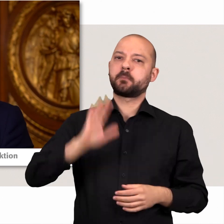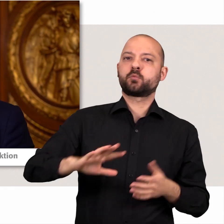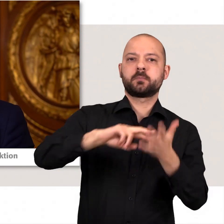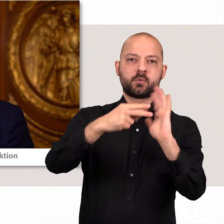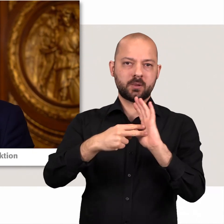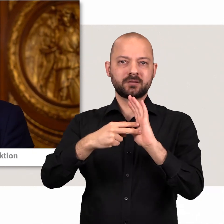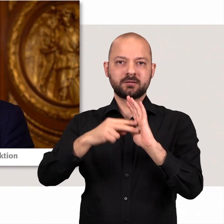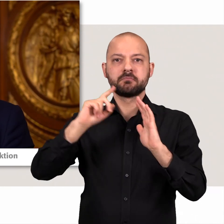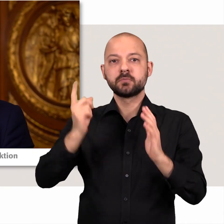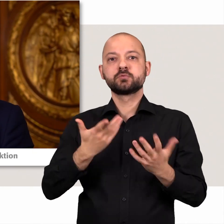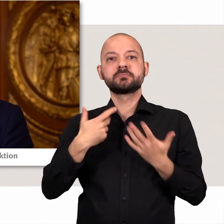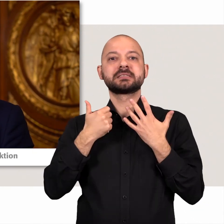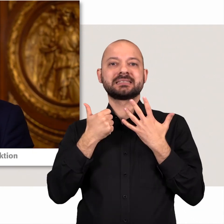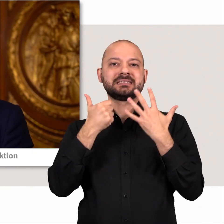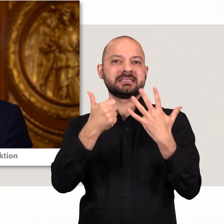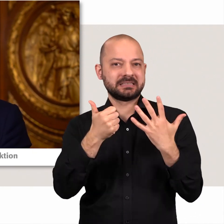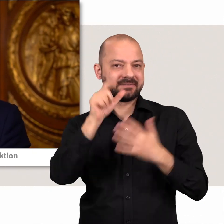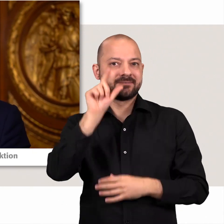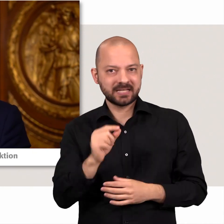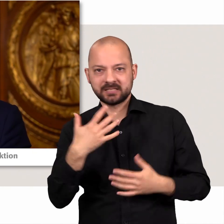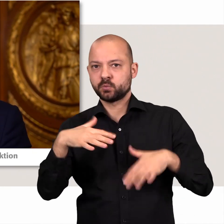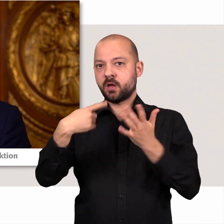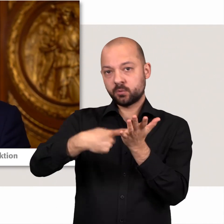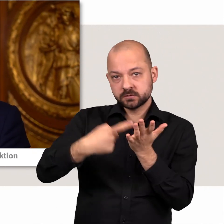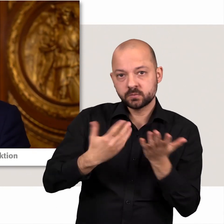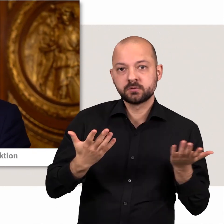auch wenn dies mit sechs Abgeordneten mitunter eine Herausforderung darstellt.